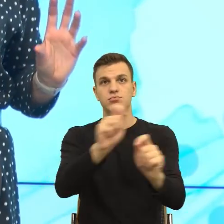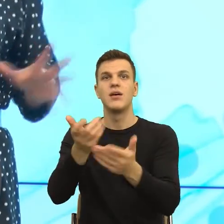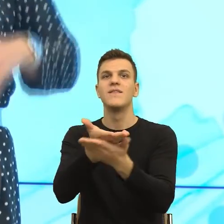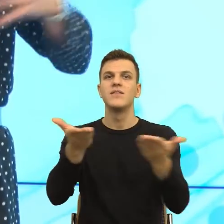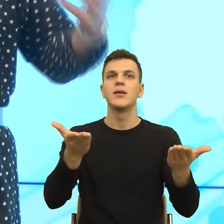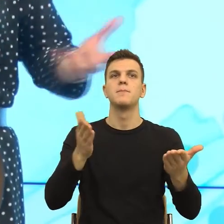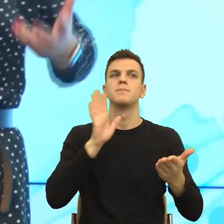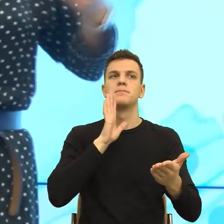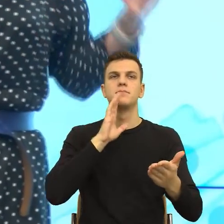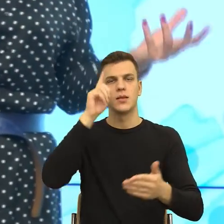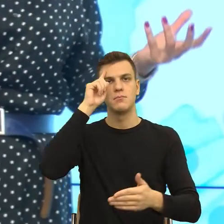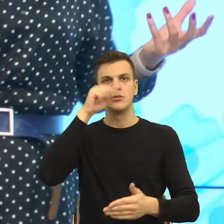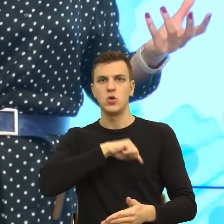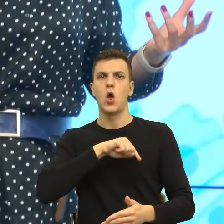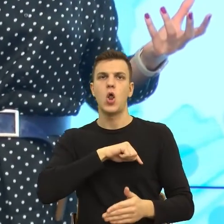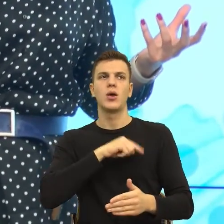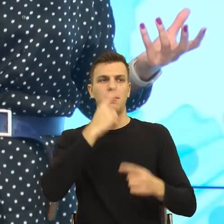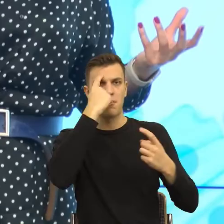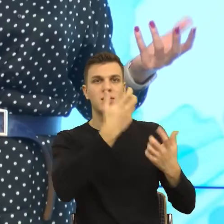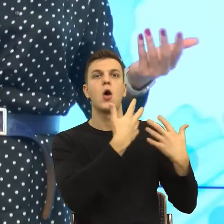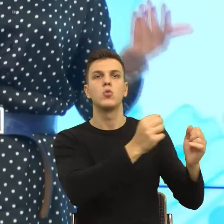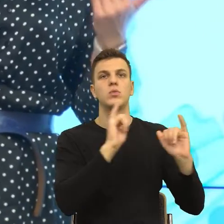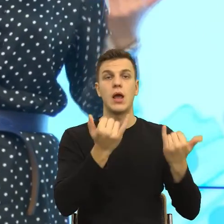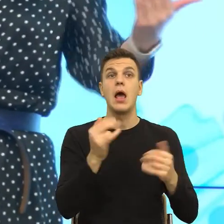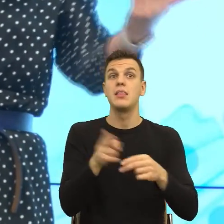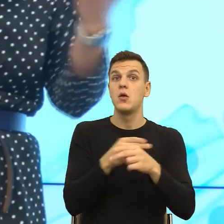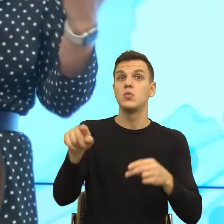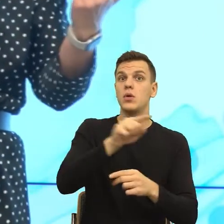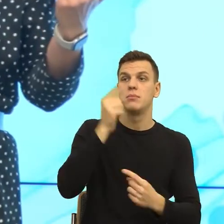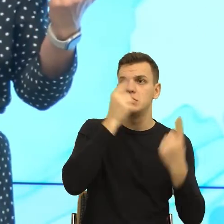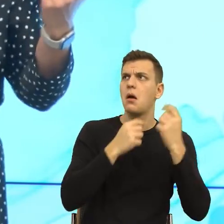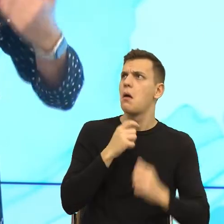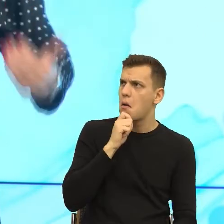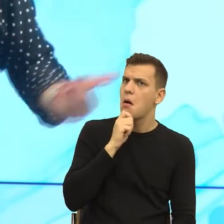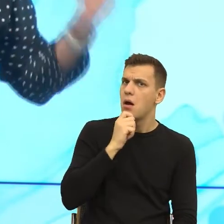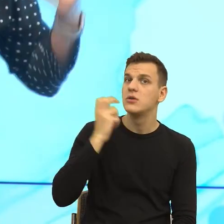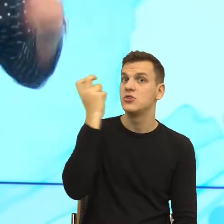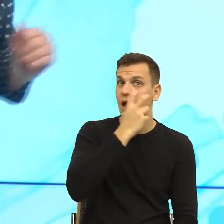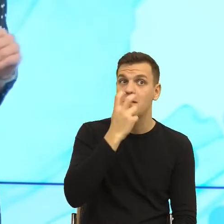z Państwa pomyśli sobie, to ciekawe, to mamy szansę poczuć sympatię. Ale jeżeli byście się Państwo teraz dowiedzieli,